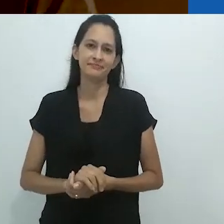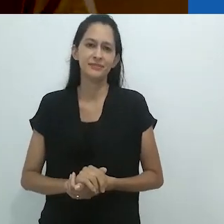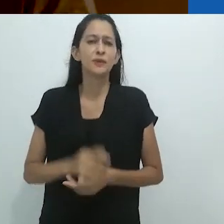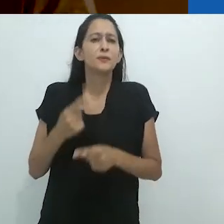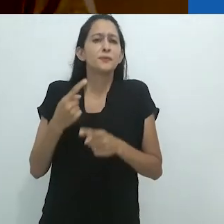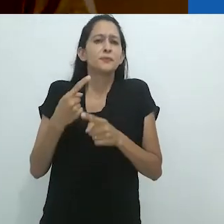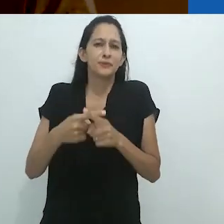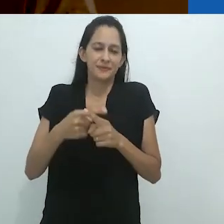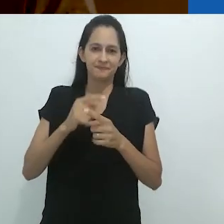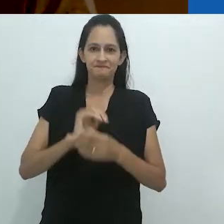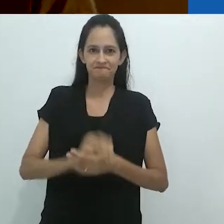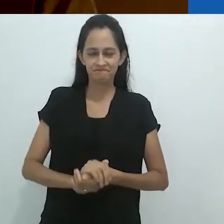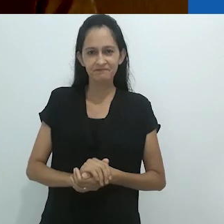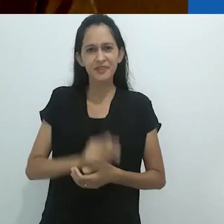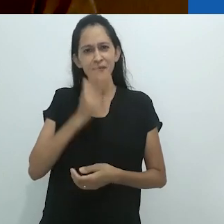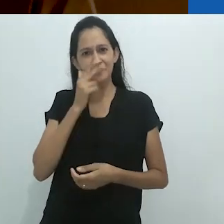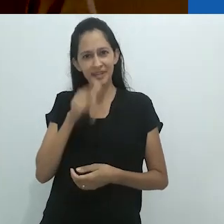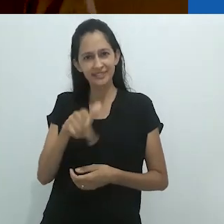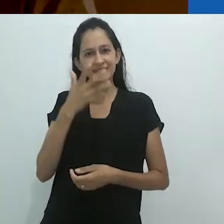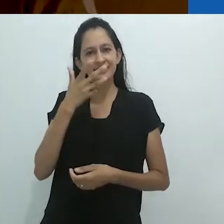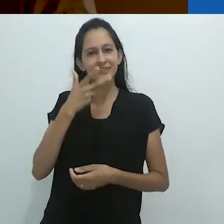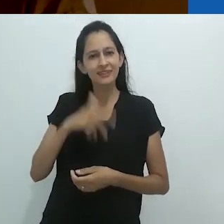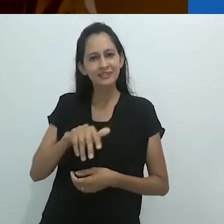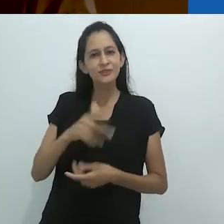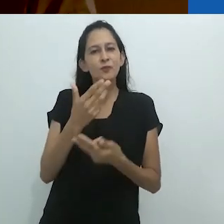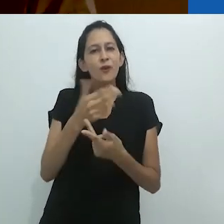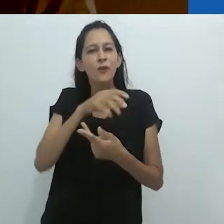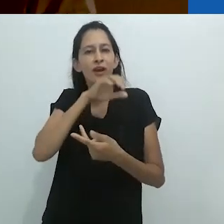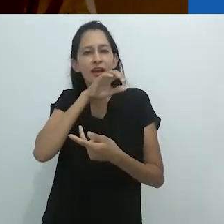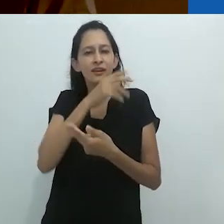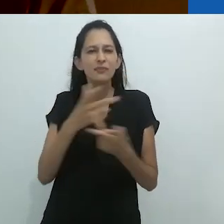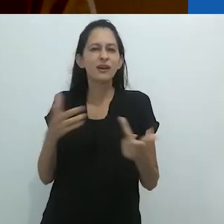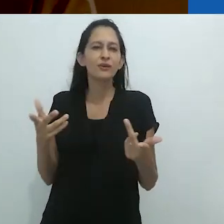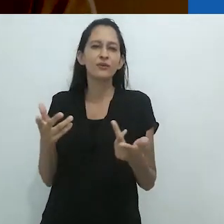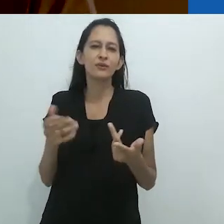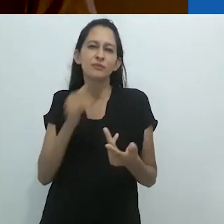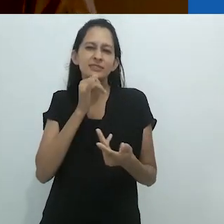Por que! Era como se a criança se tornasse um animal,